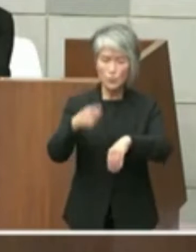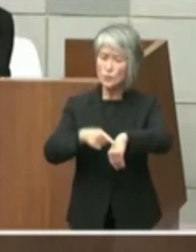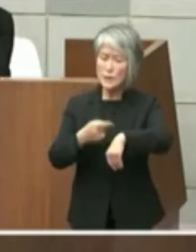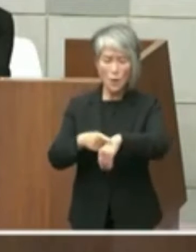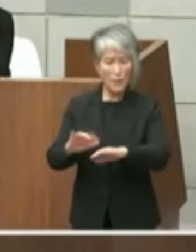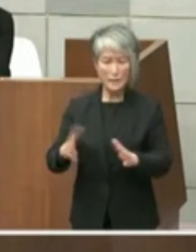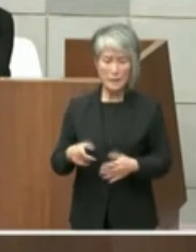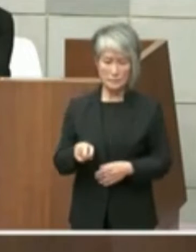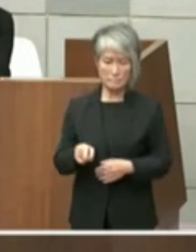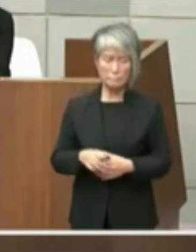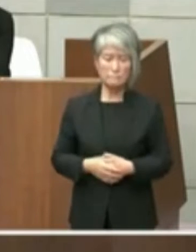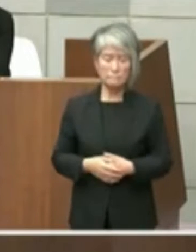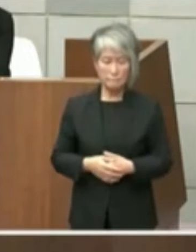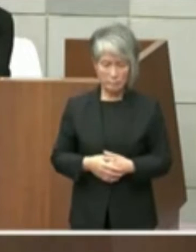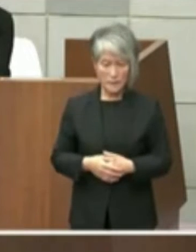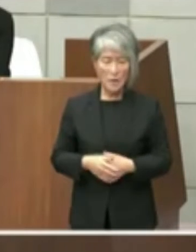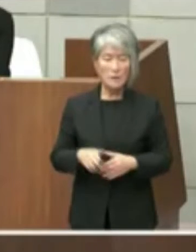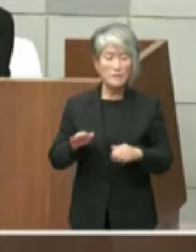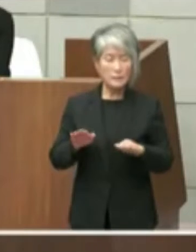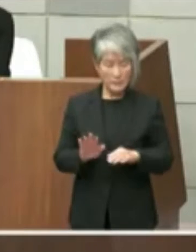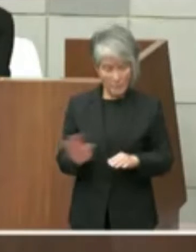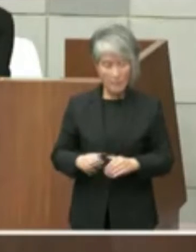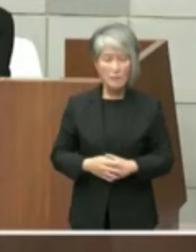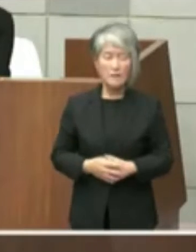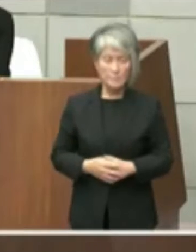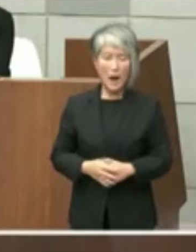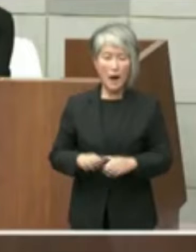た そこで本件に係る